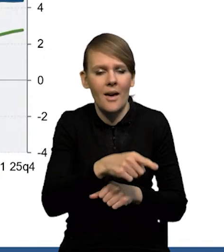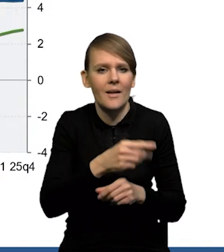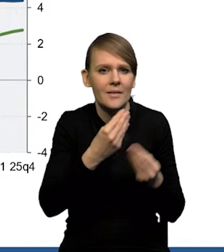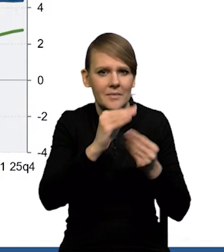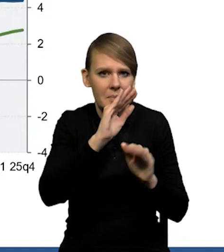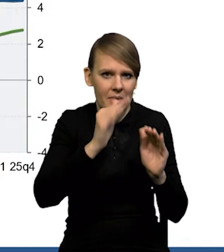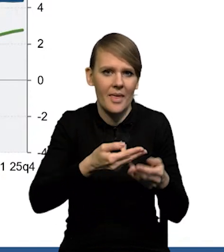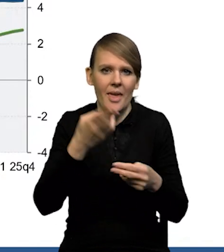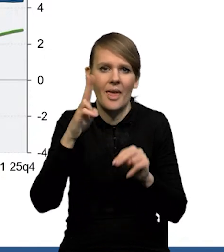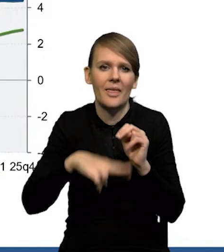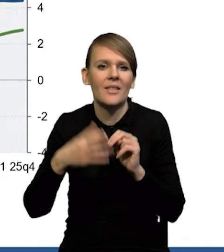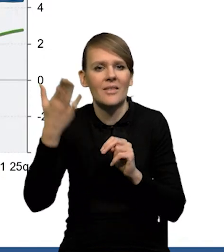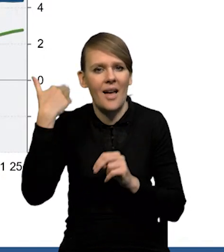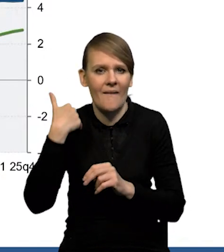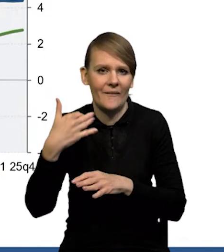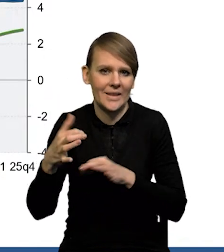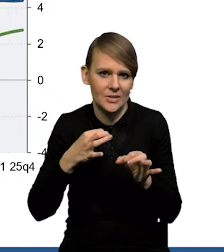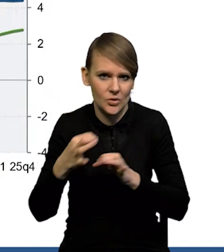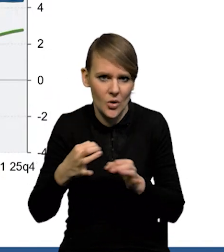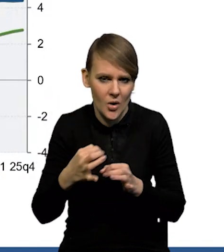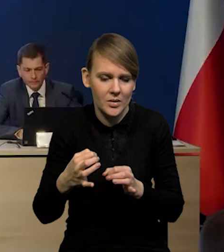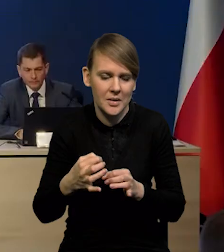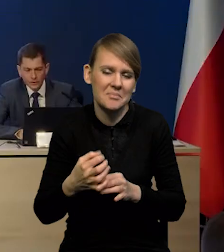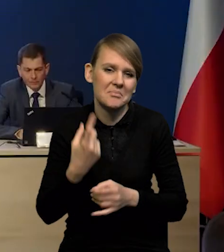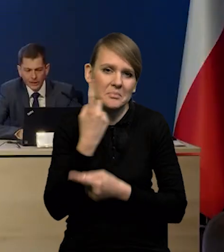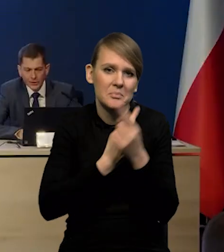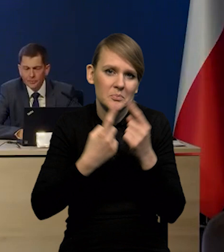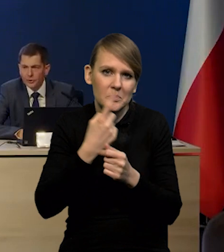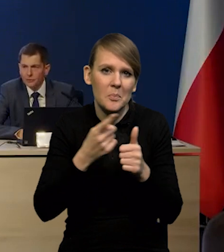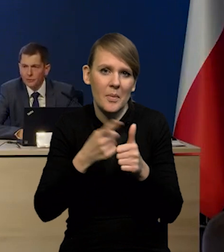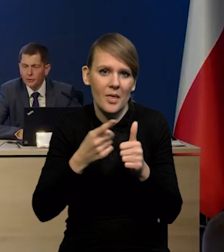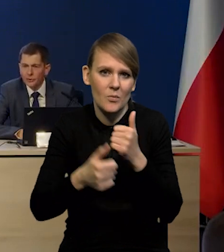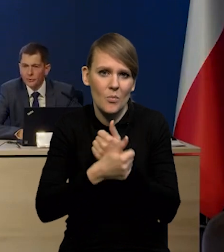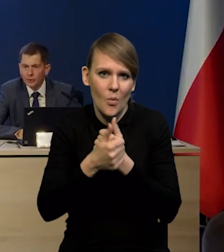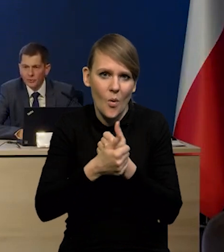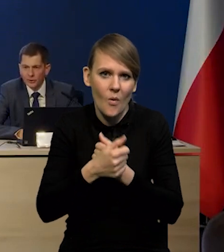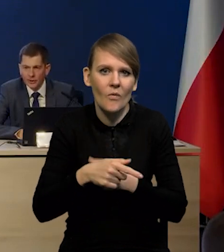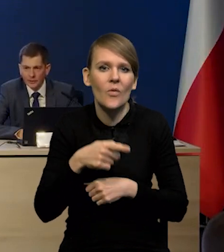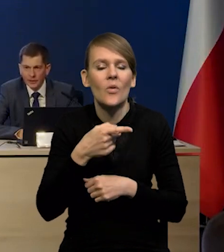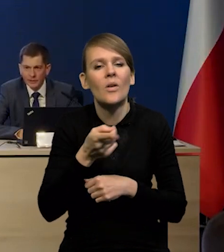niż wskazywałyby historyczne wzorce? Wydaje się, że pierwszym powodem może być chomikowanie pracy.